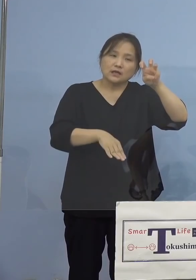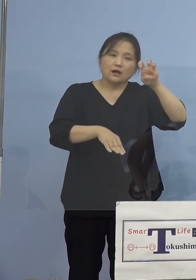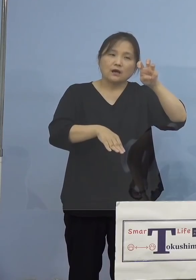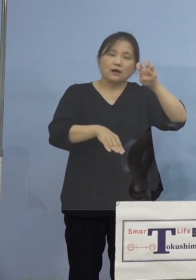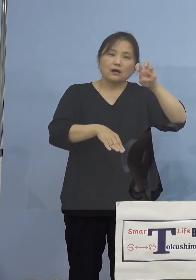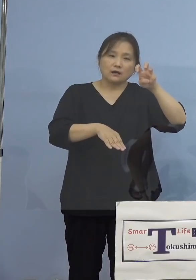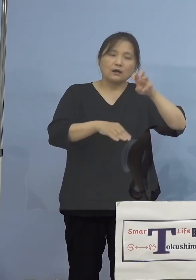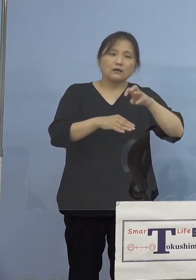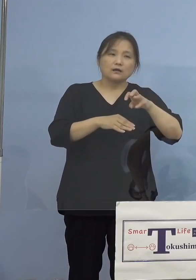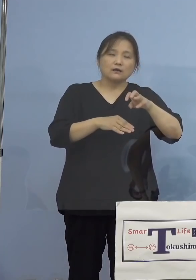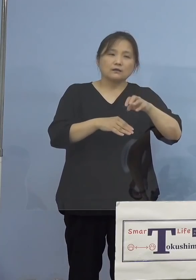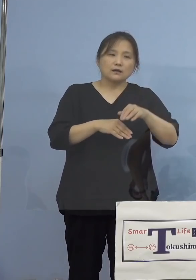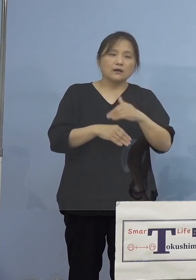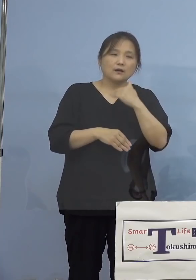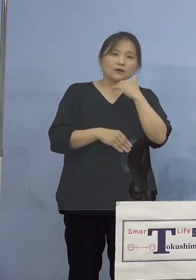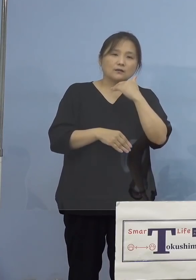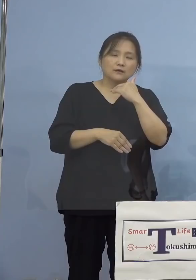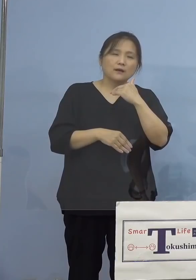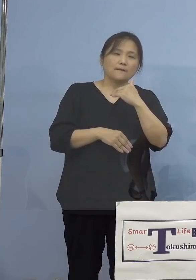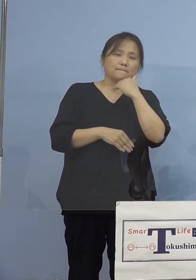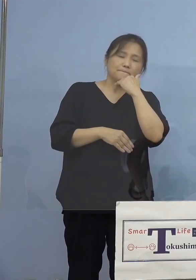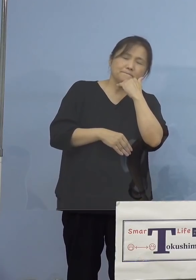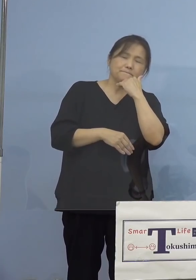ということがあって 追加をさせていただきましたが